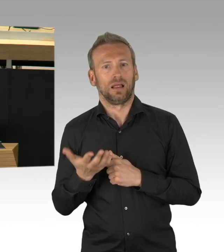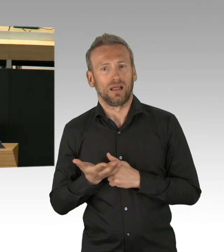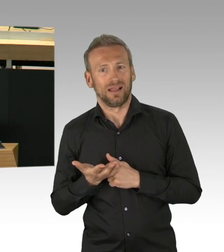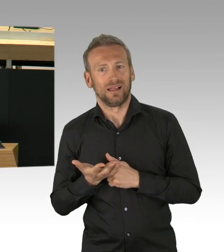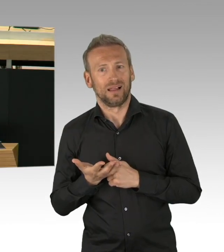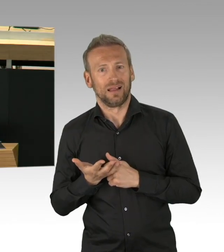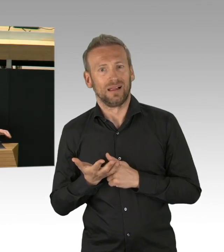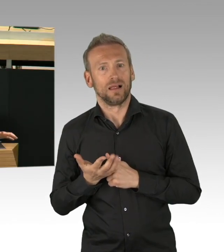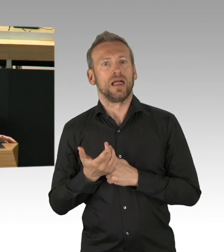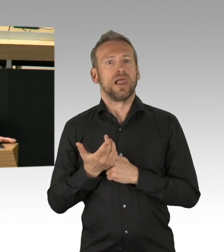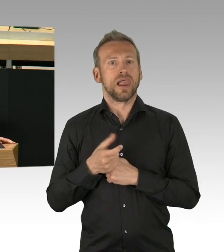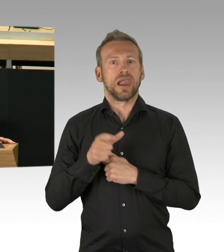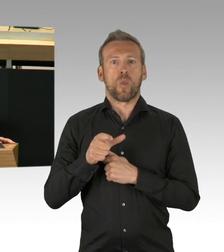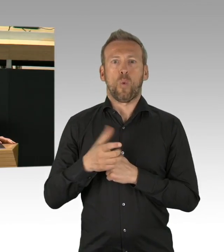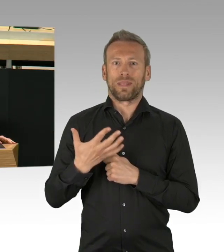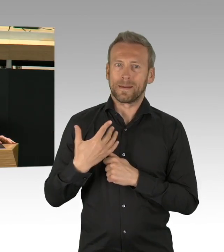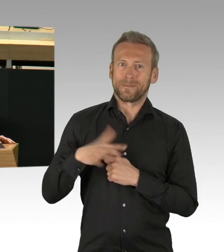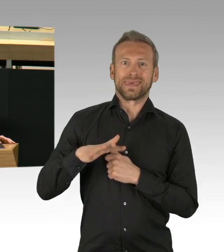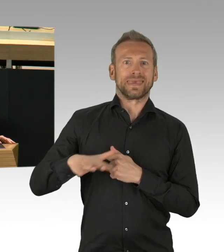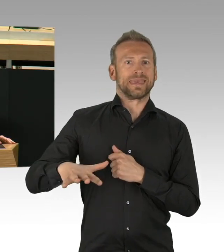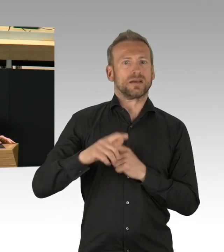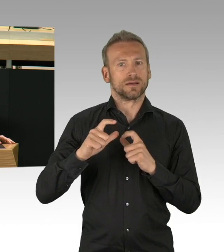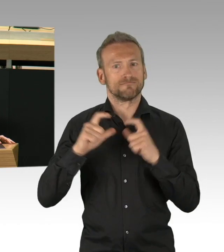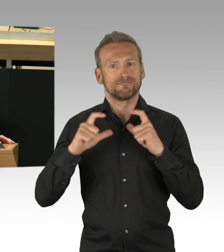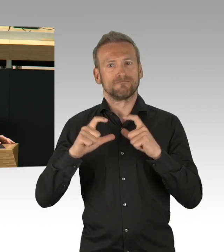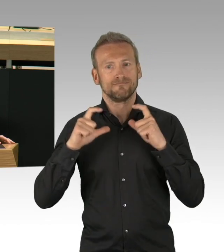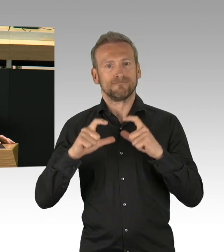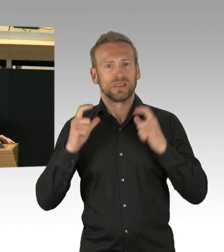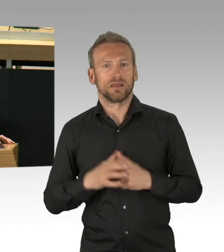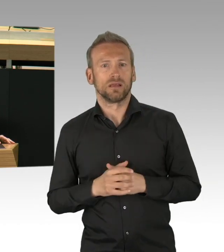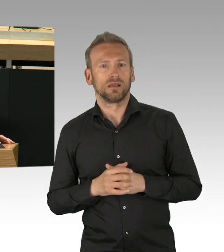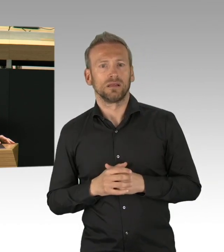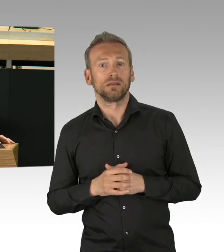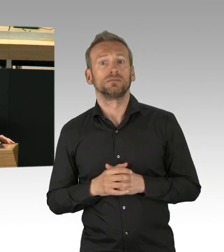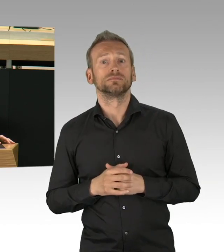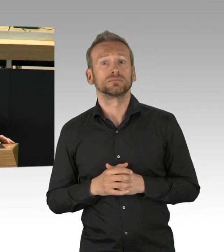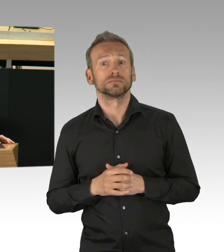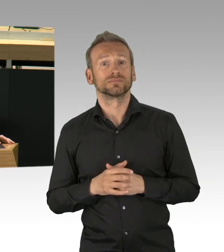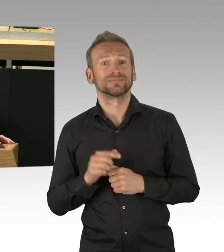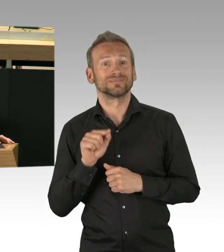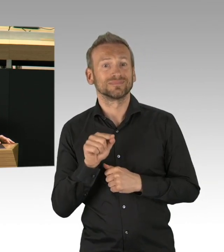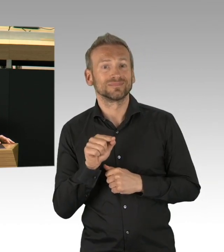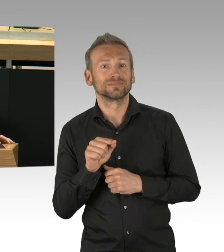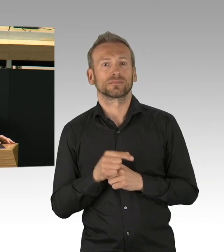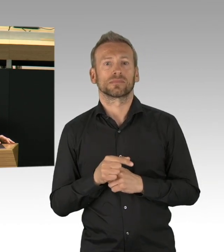Unser Gesundheitswesen ist nicht kollabiert. Szenen sterbender Menschen in improvisierten Krankenhauszelten,